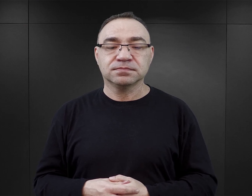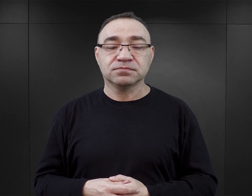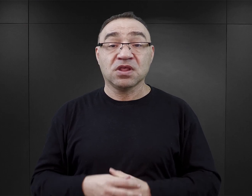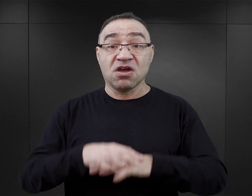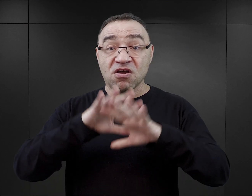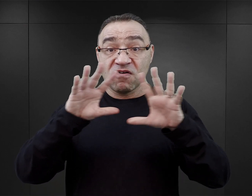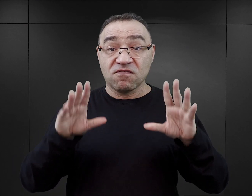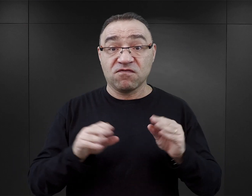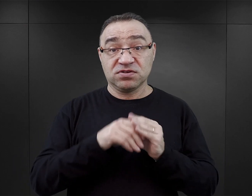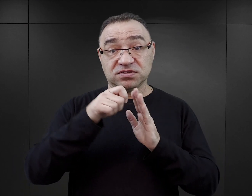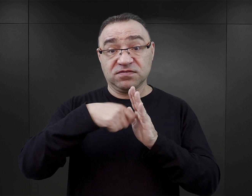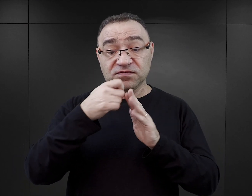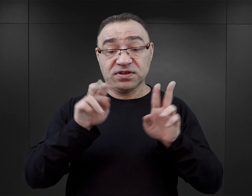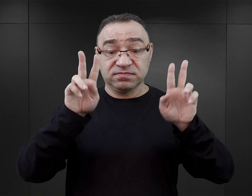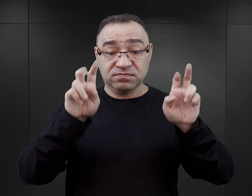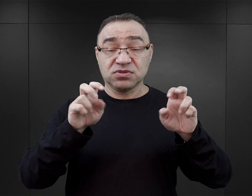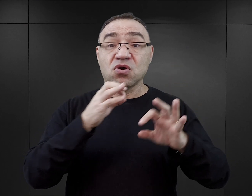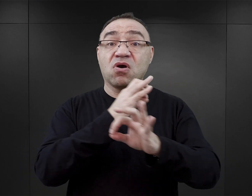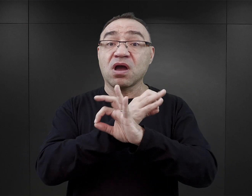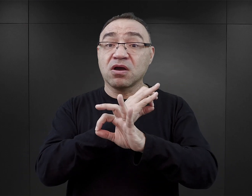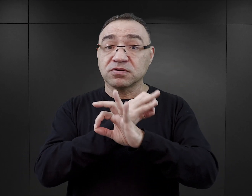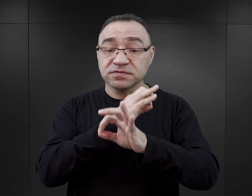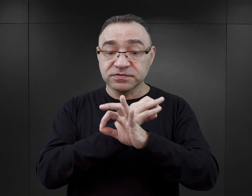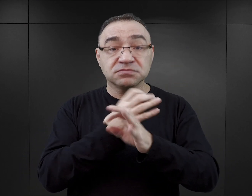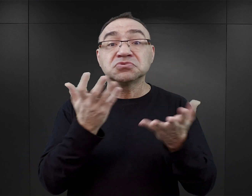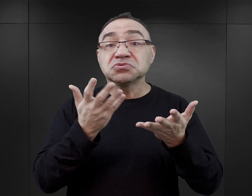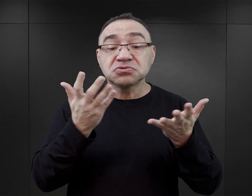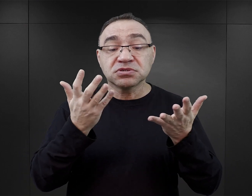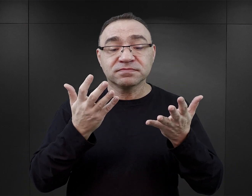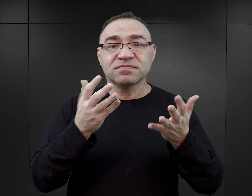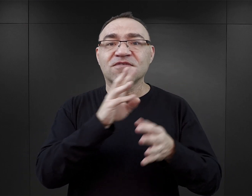Wszystkie podcasty z cyklu „O Auschwitz” znaleźć można na stronie